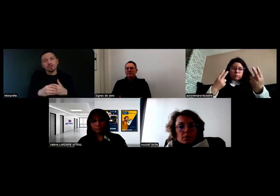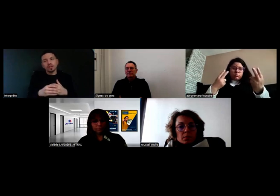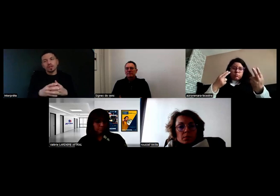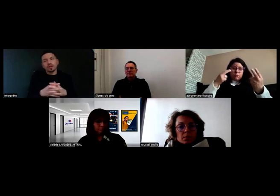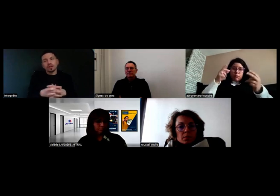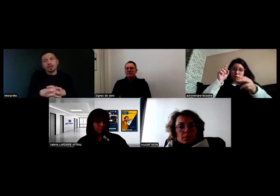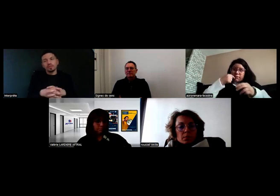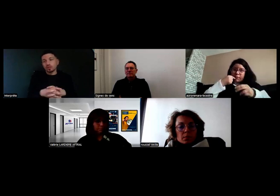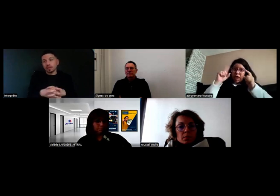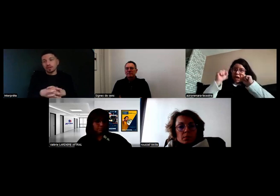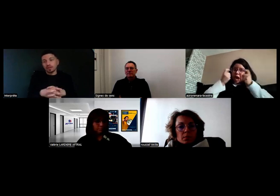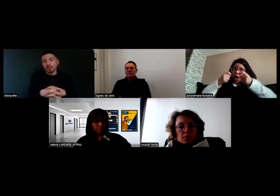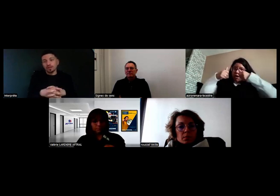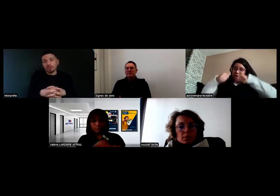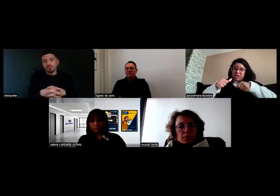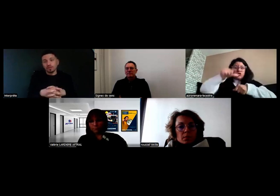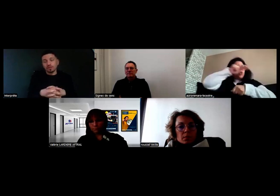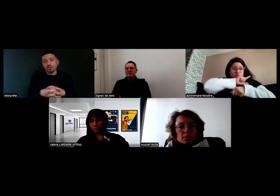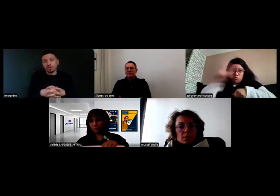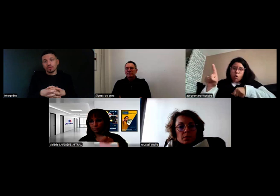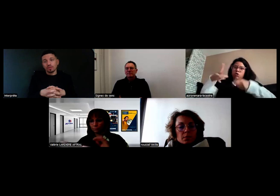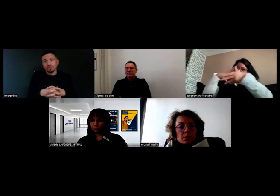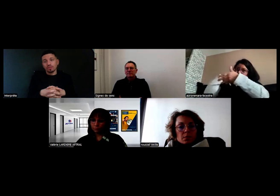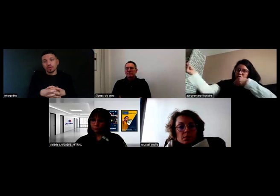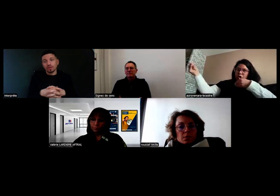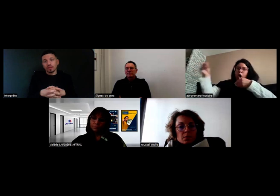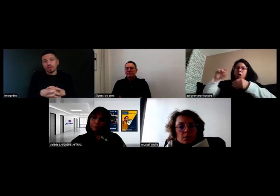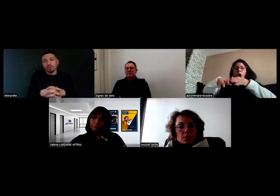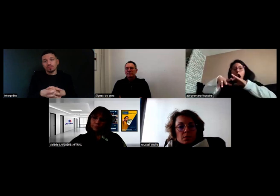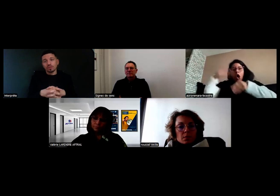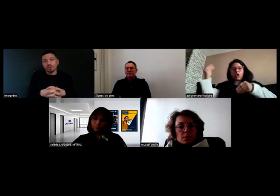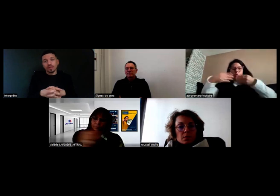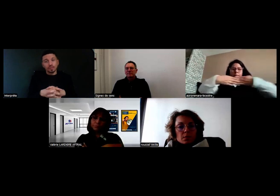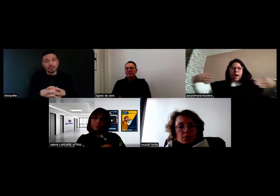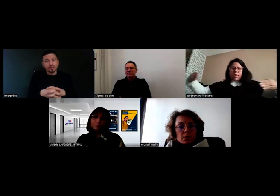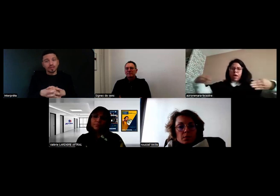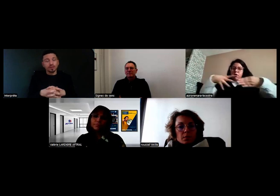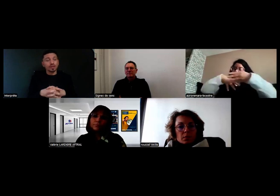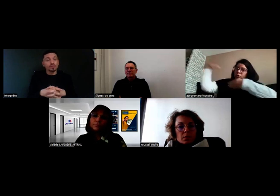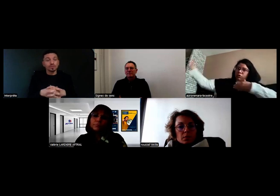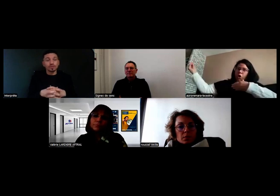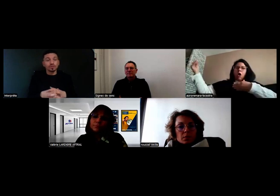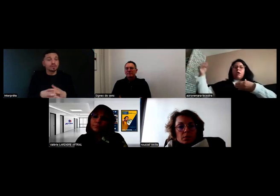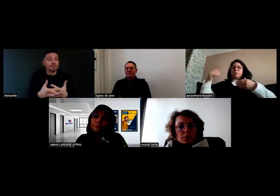je préviens l'employeur. Après, c'est des questions de sécurité.